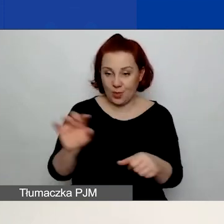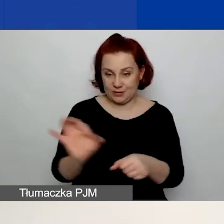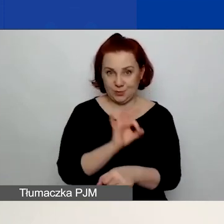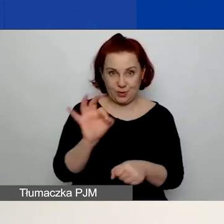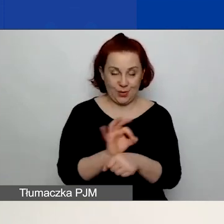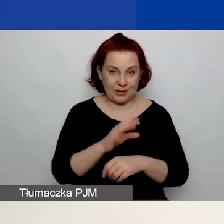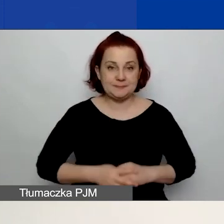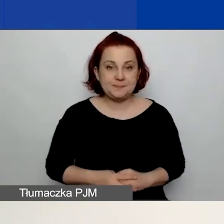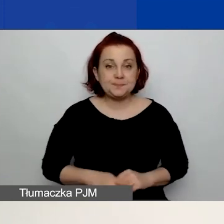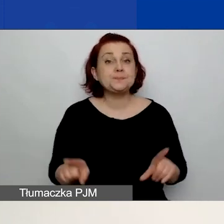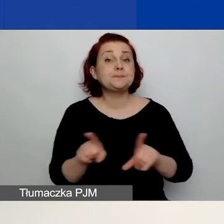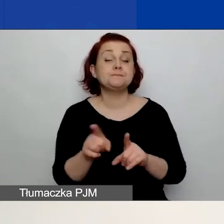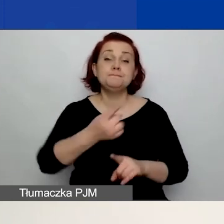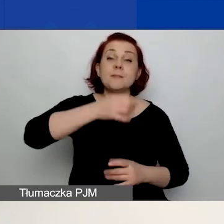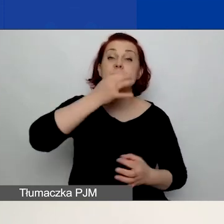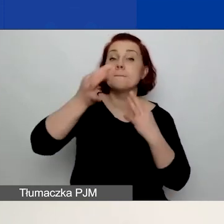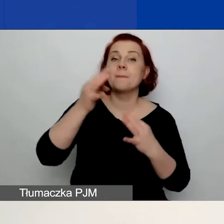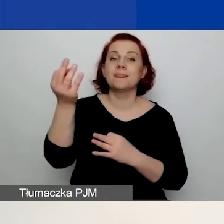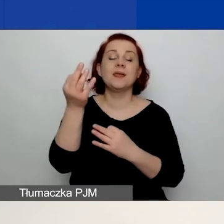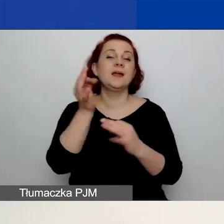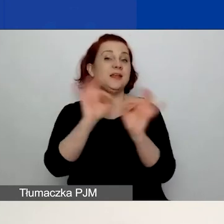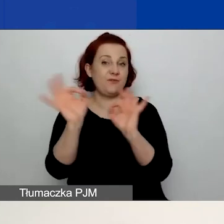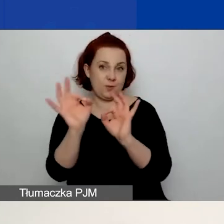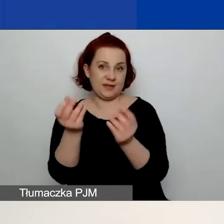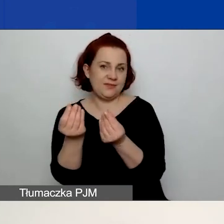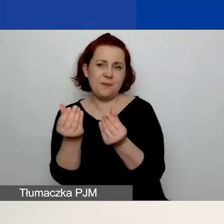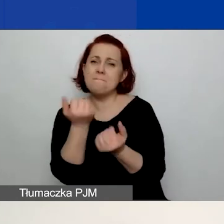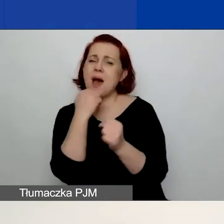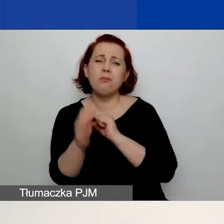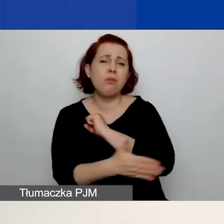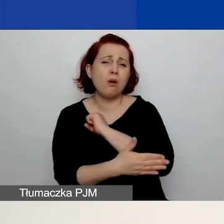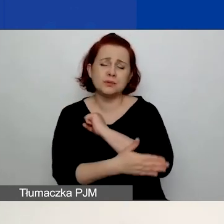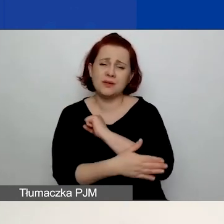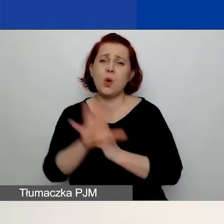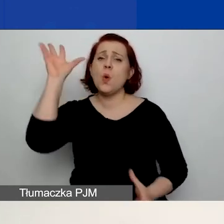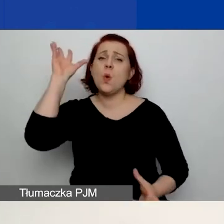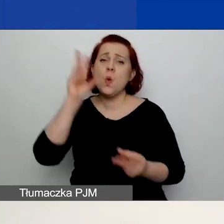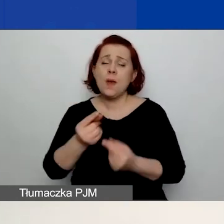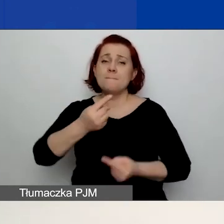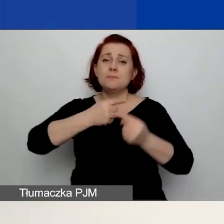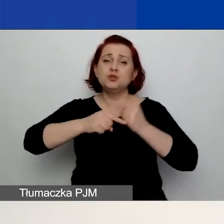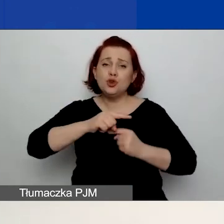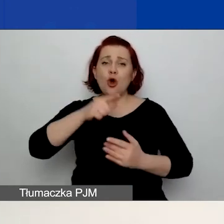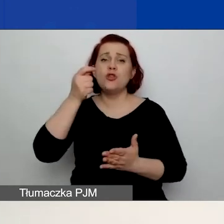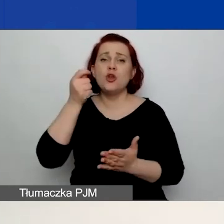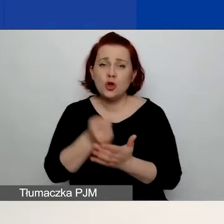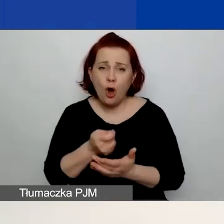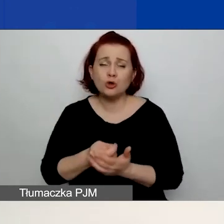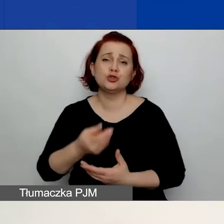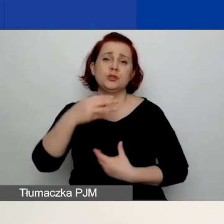Pytamy też o informacje finansowe. To podstawowe informacje finansowe, czyli łączne przychody, koszty osiągnięte w ubiegłym roku bilansowym